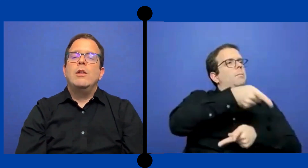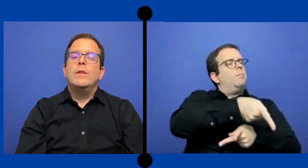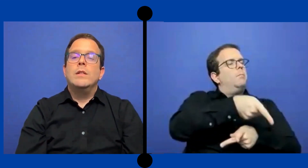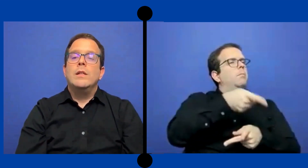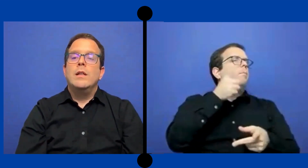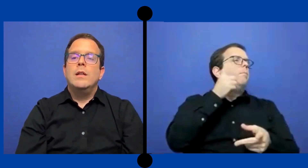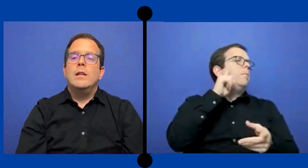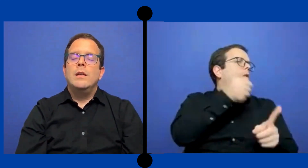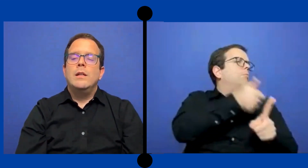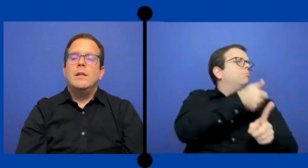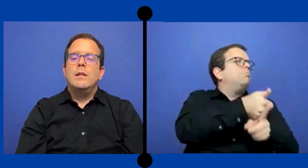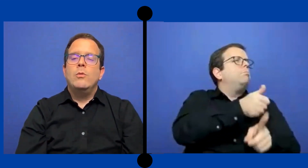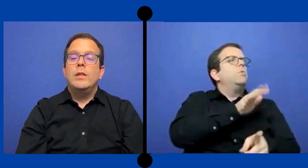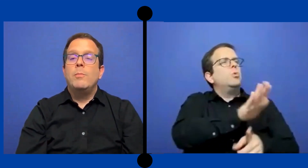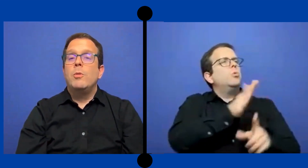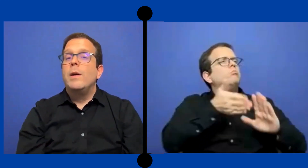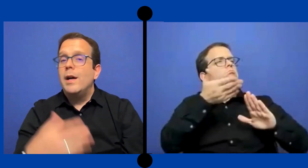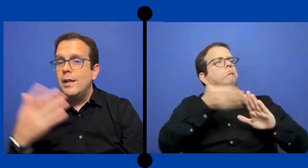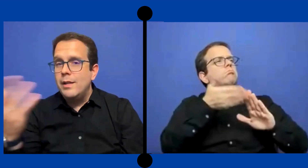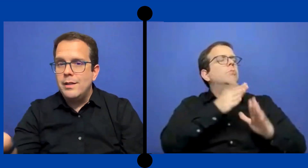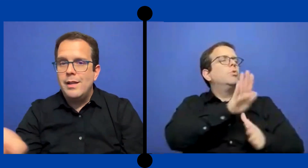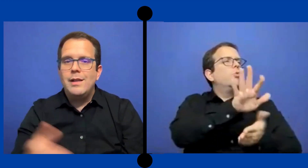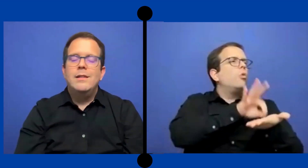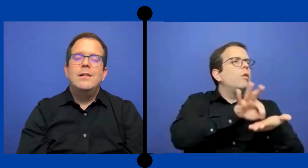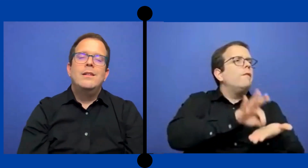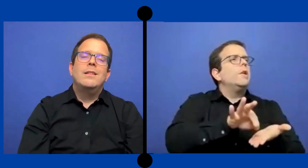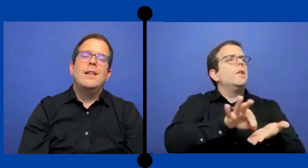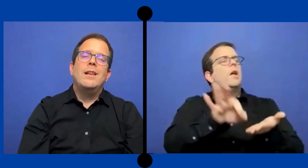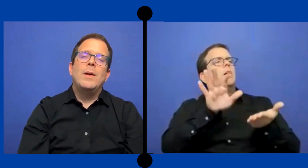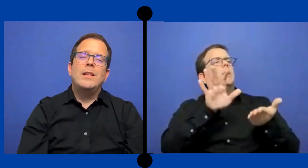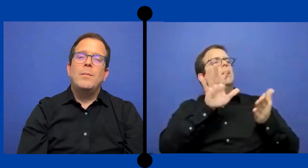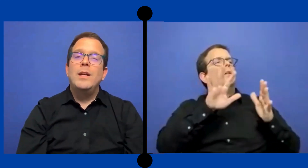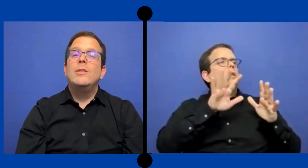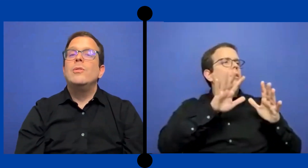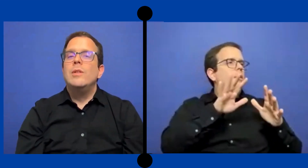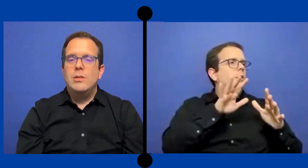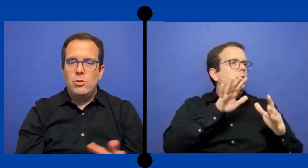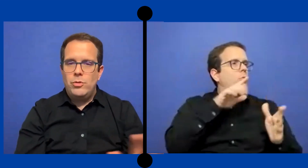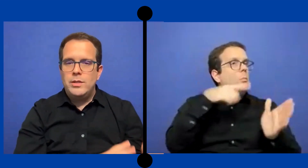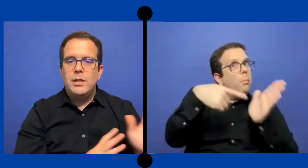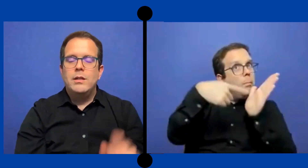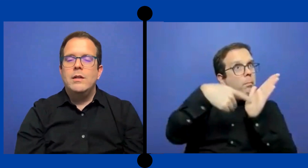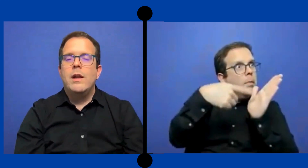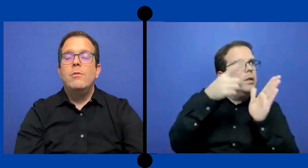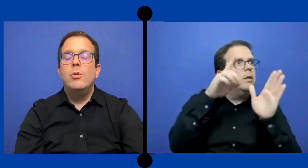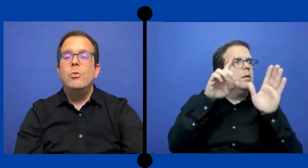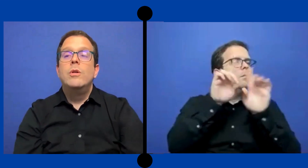la oficina de cuentas por pagar de el departamento y todo ese revolú.